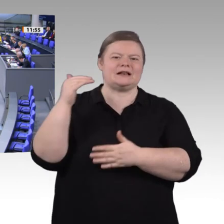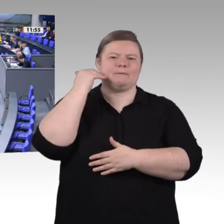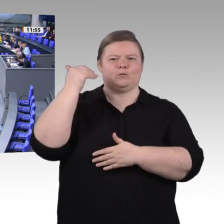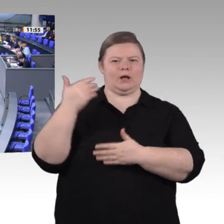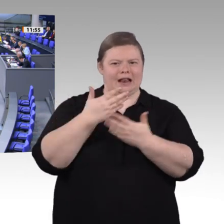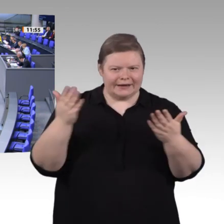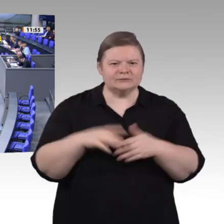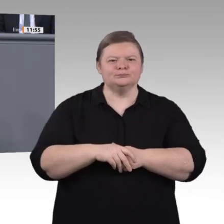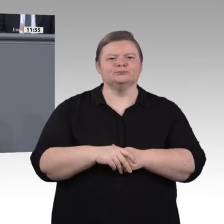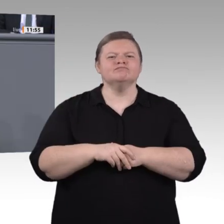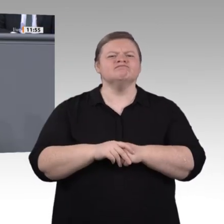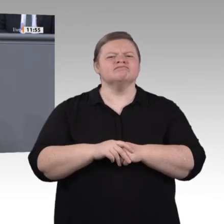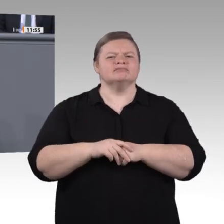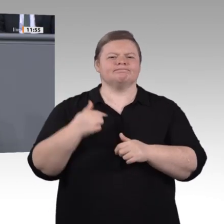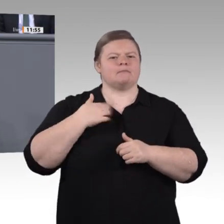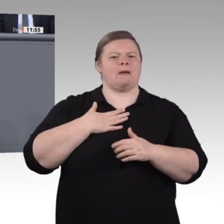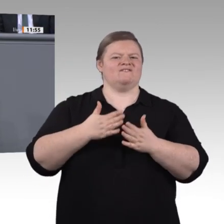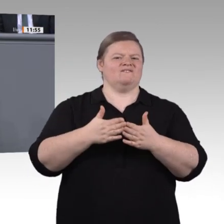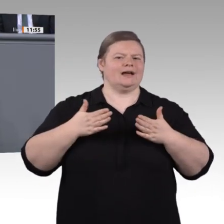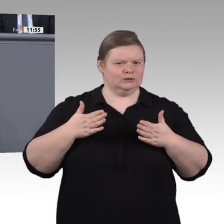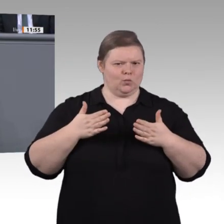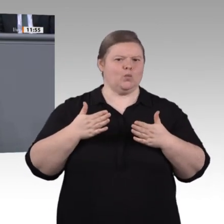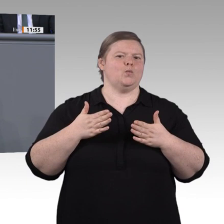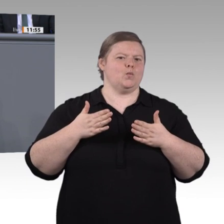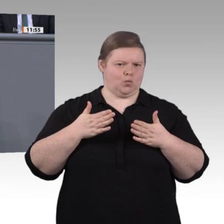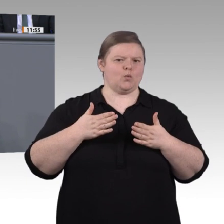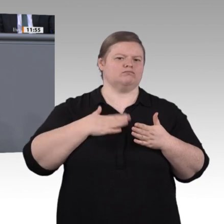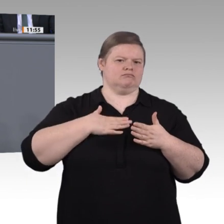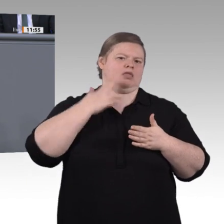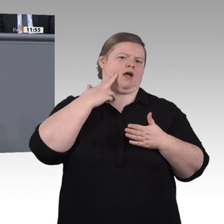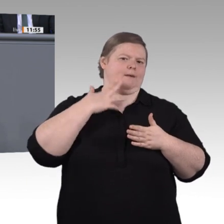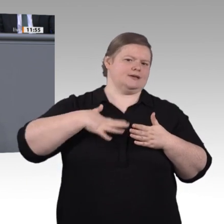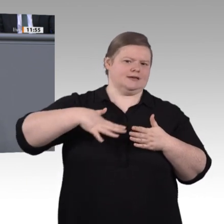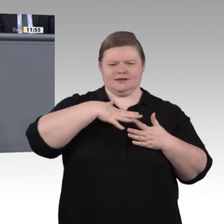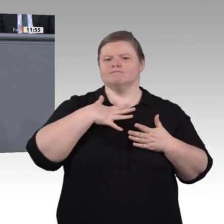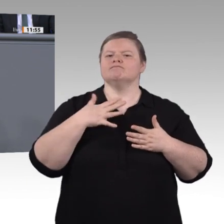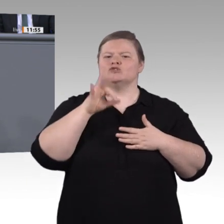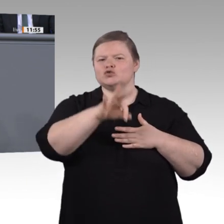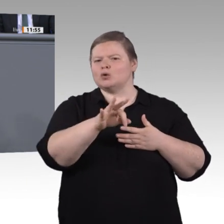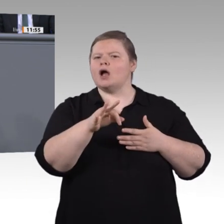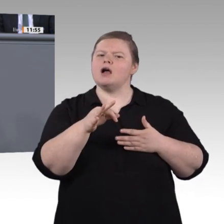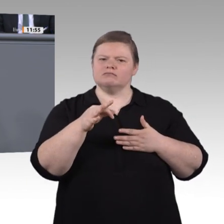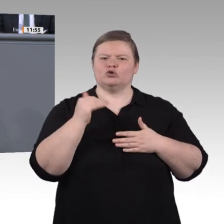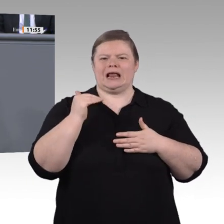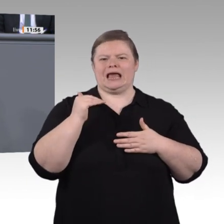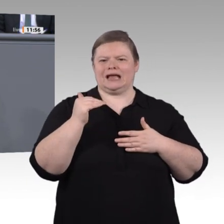der Klempner und das Abendessen sind schnell per Smartphone gebucht. In großen Fabrikhallen